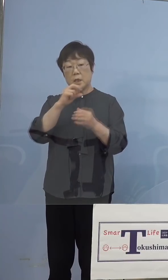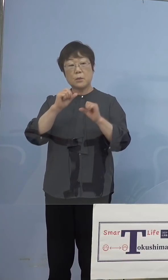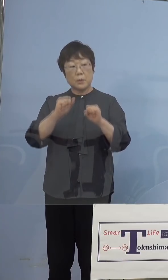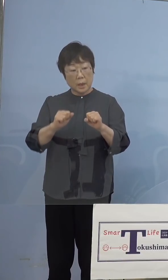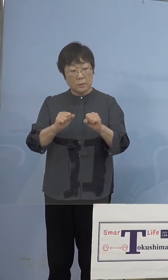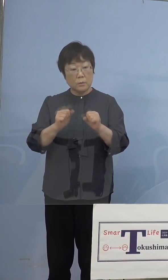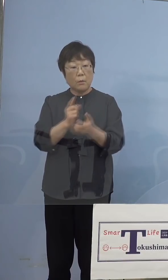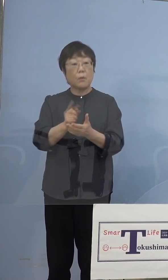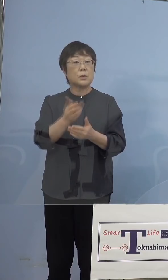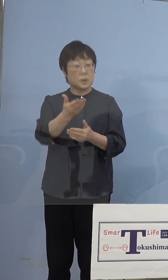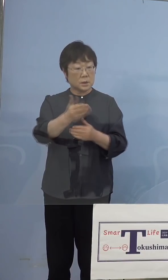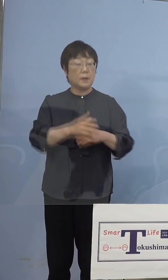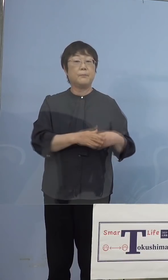（知事） そうです、ただこれはあくまでも